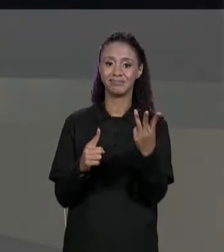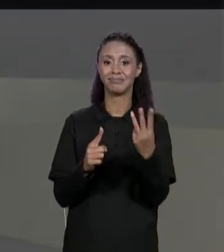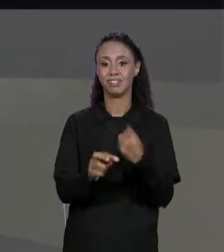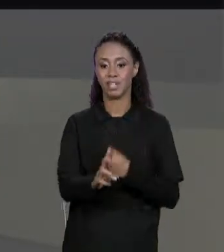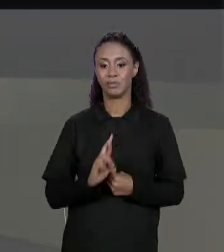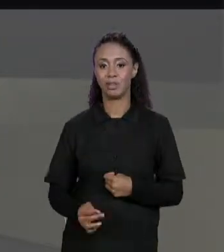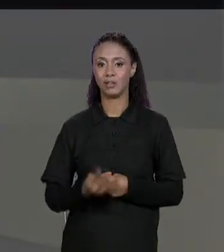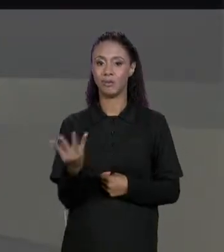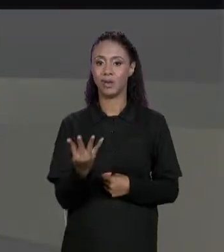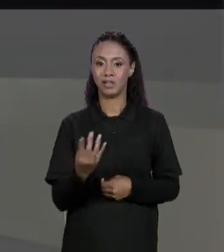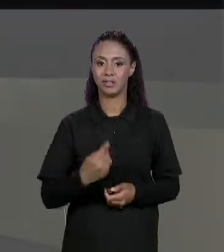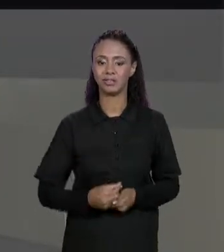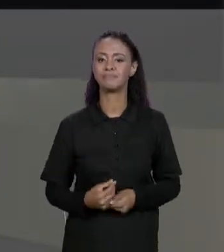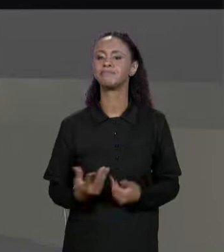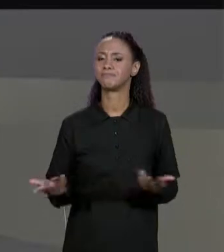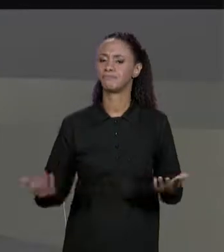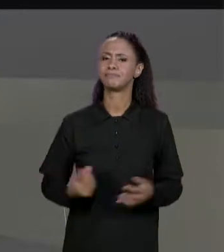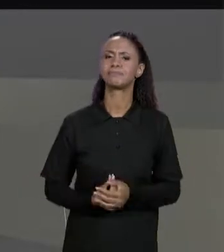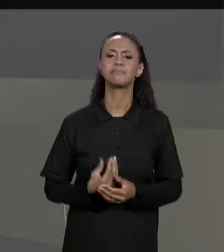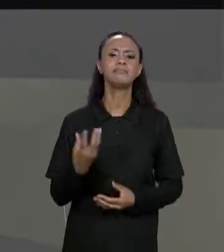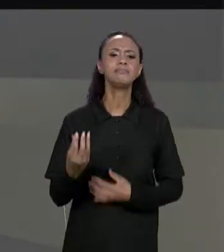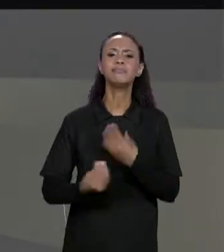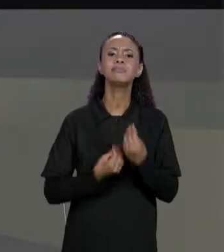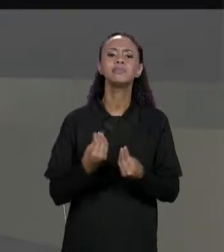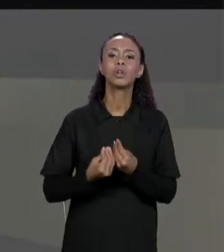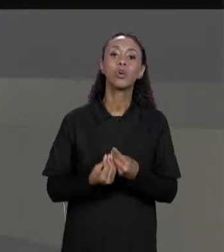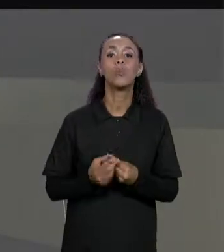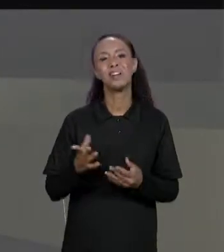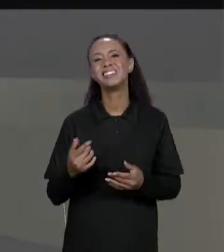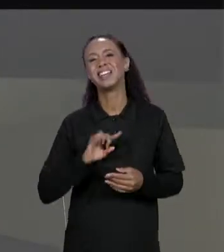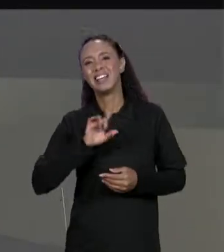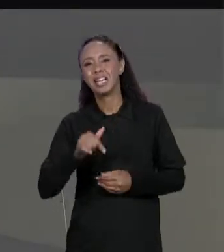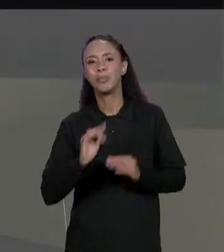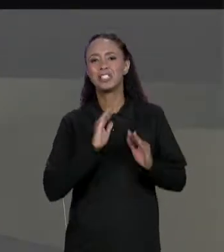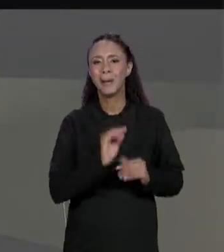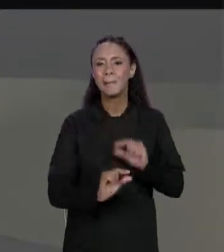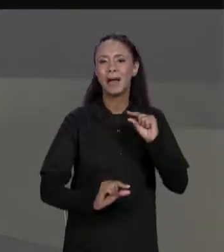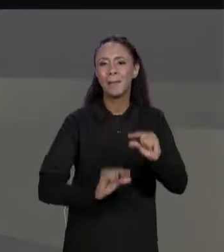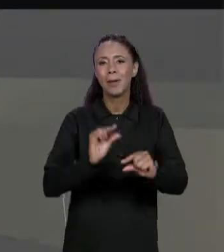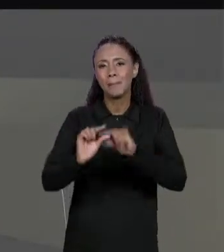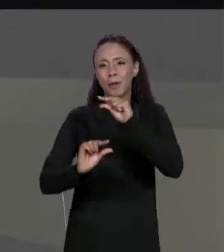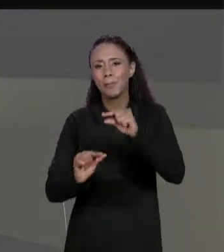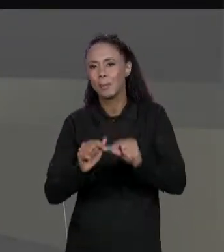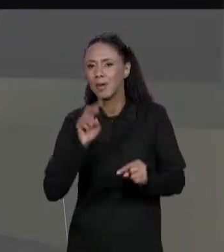ISSO? PRA SOMA DE MATRIZES A GENTE VAI VER PASSO A PASSO PELAS OUTRAS OPERAÇÕES A GENTE VÊ UM POUQUINHO MAIS RÁPIDO.